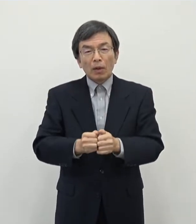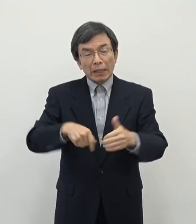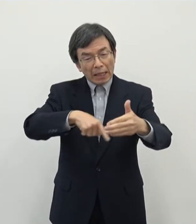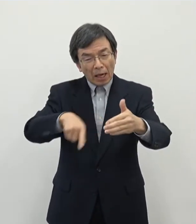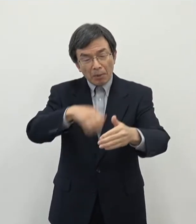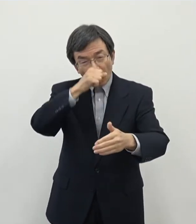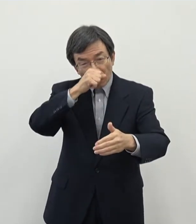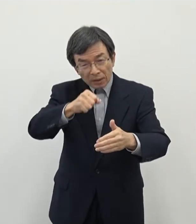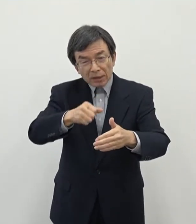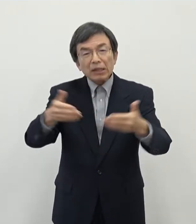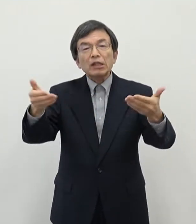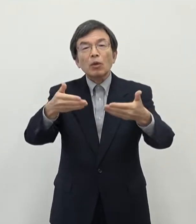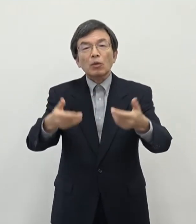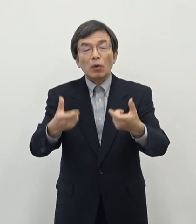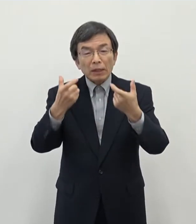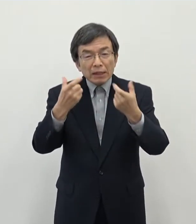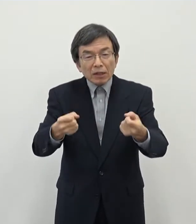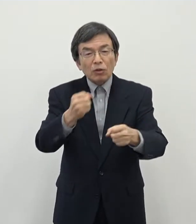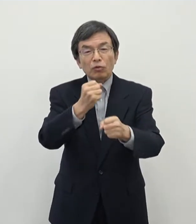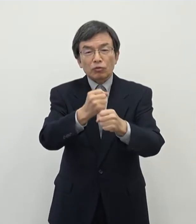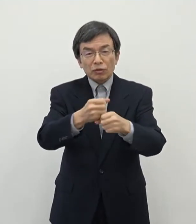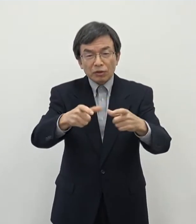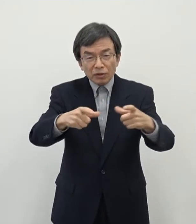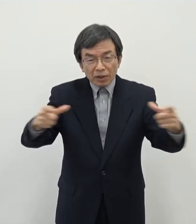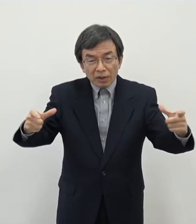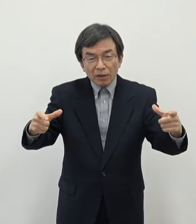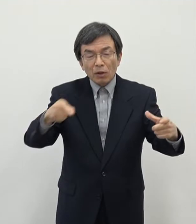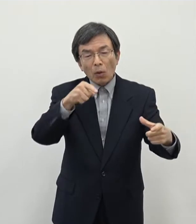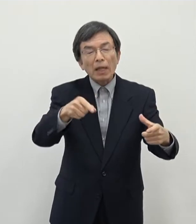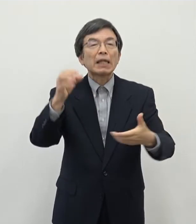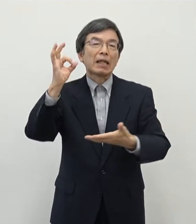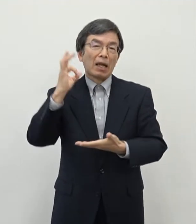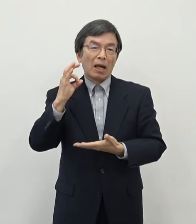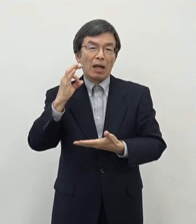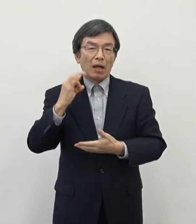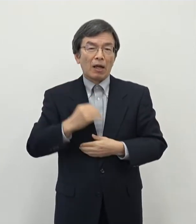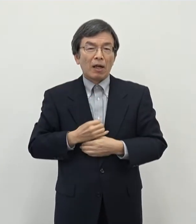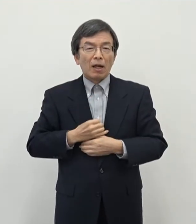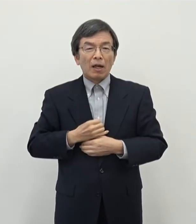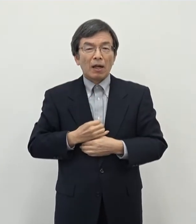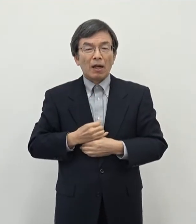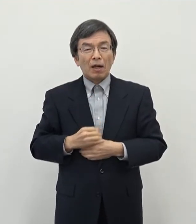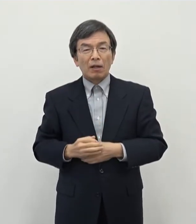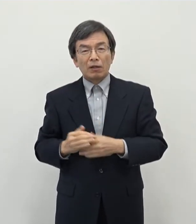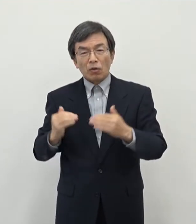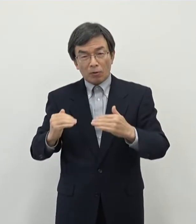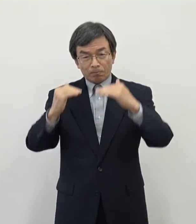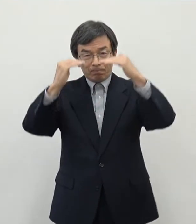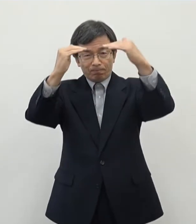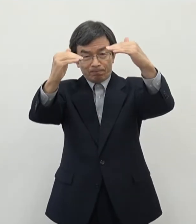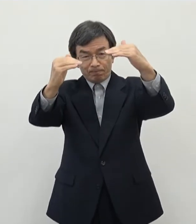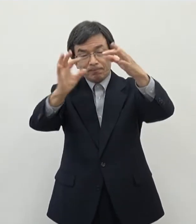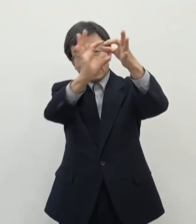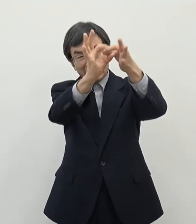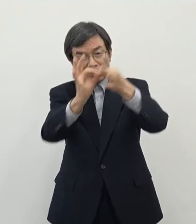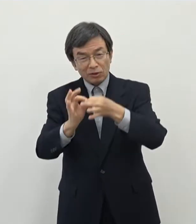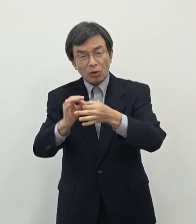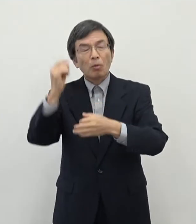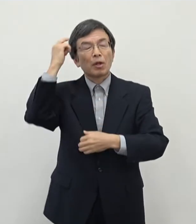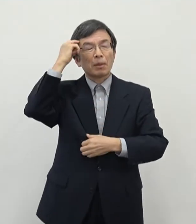ことはこれからの奈良の一つの可能性につながっていくんじゃないかというふうに思っておりますそれからもう一点ですね